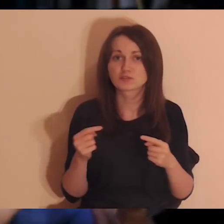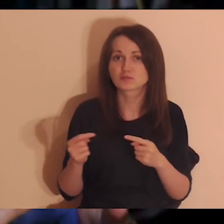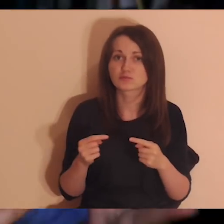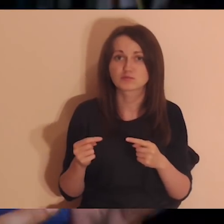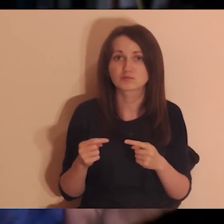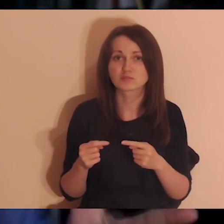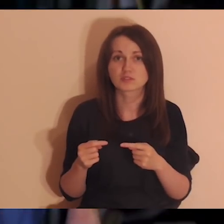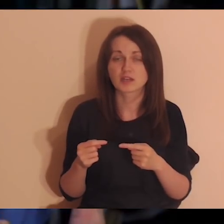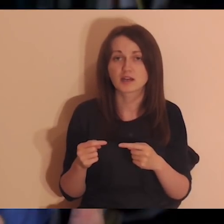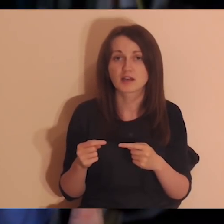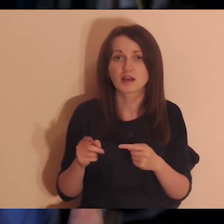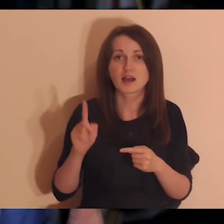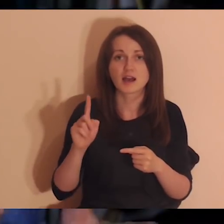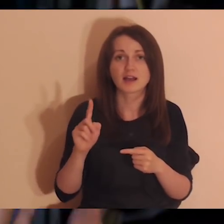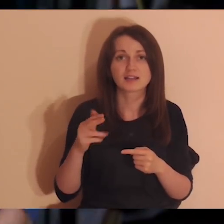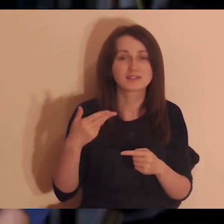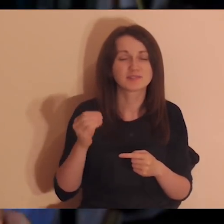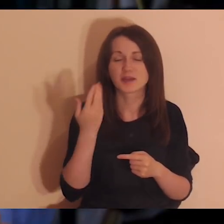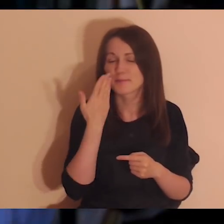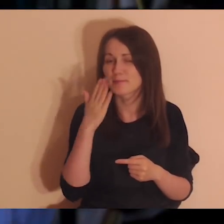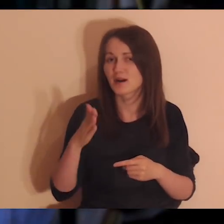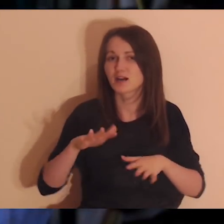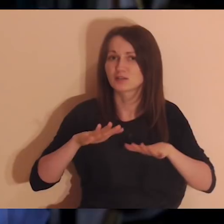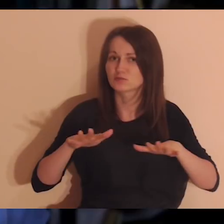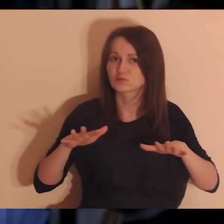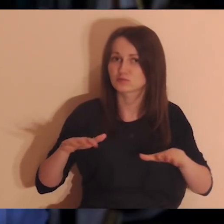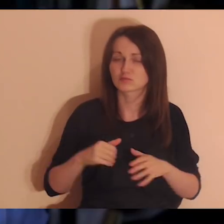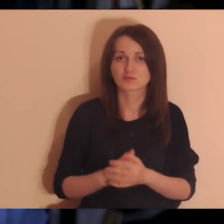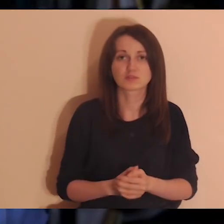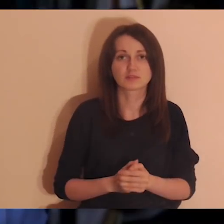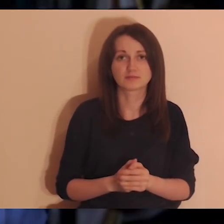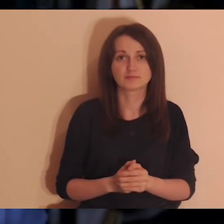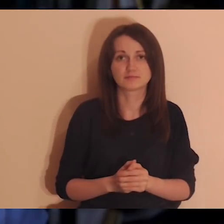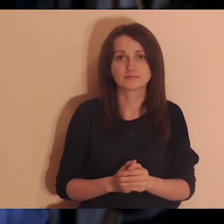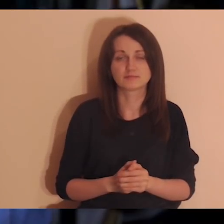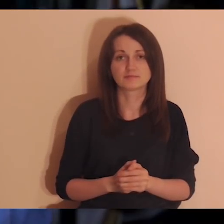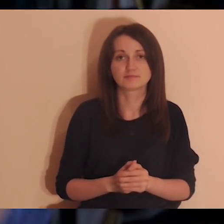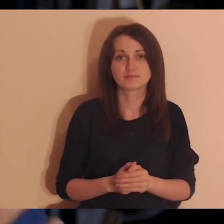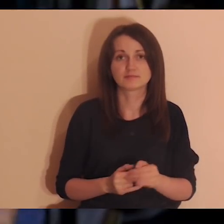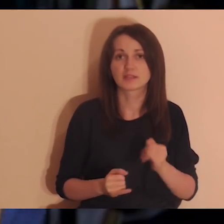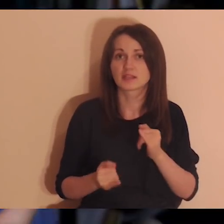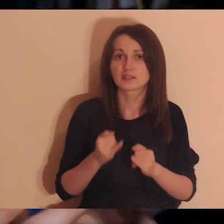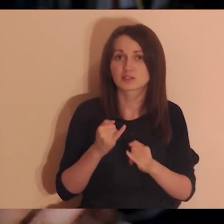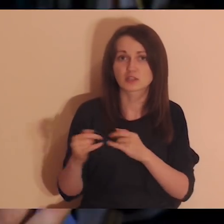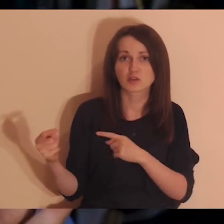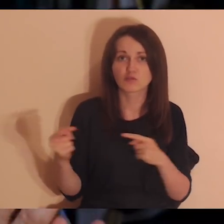że ja teraz nie mogę się do tego dotknąć. Jeśli do głowy wam przychodzą osoby, z którymi jesteście jakoś skonfliktowani,